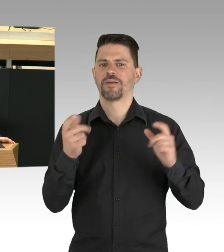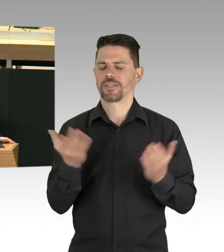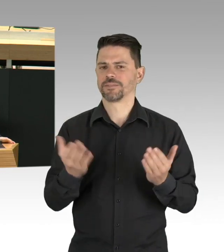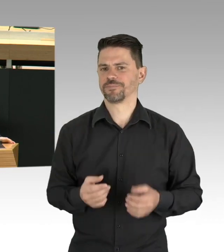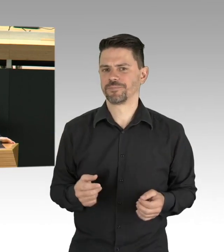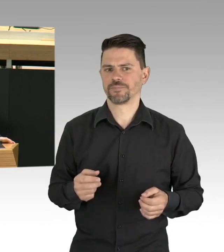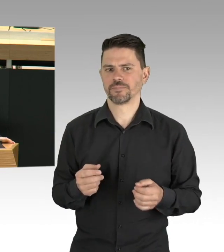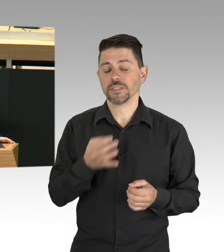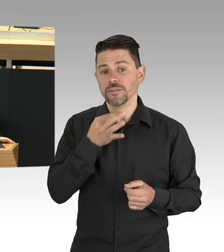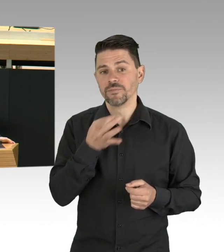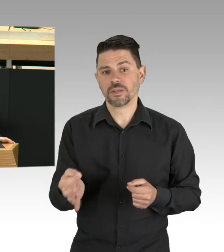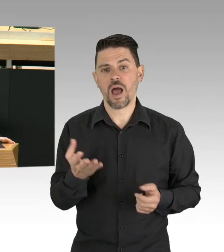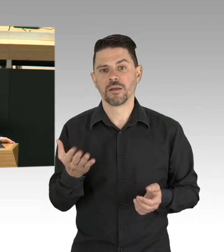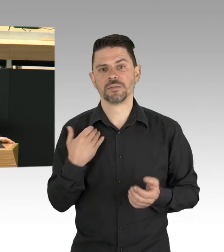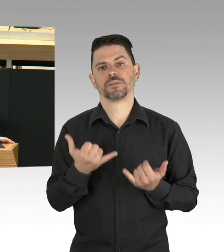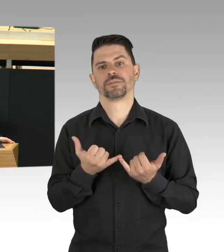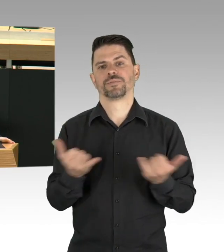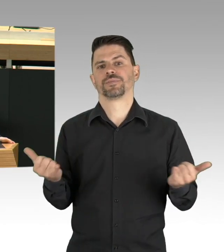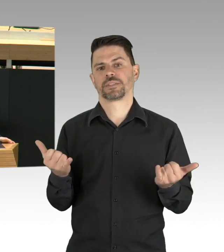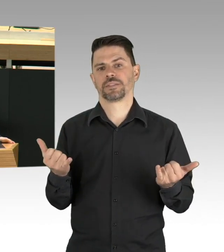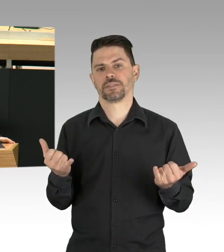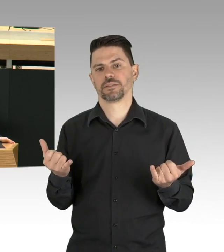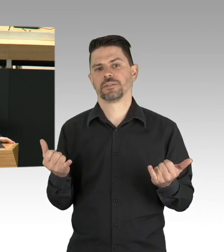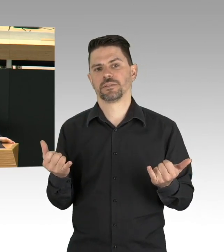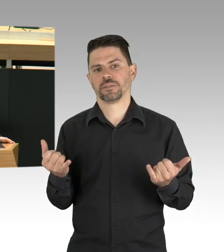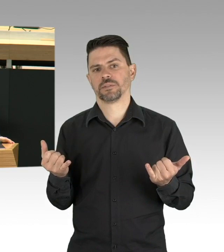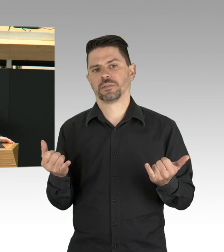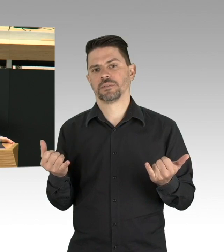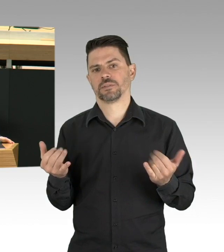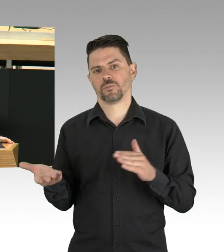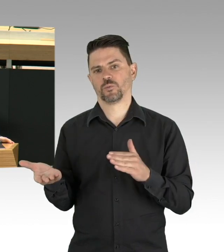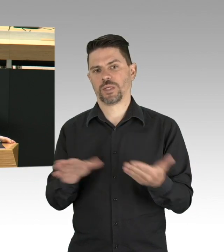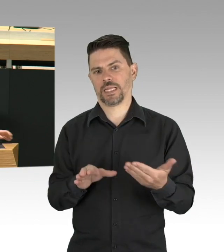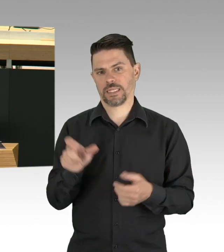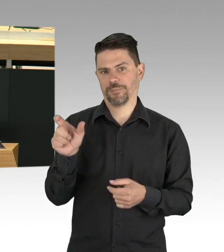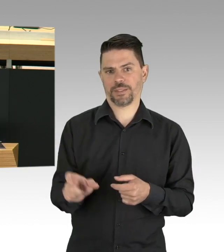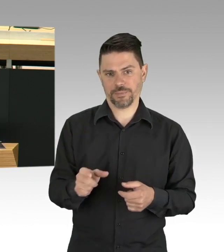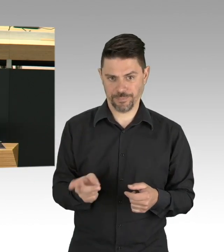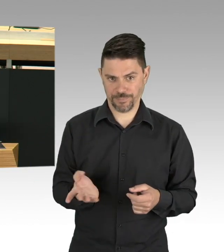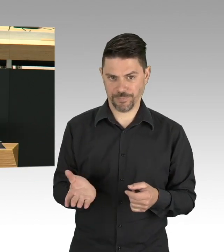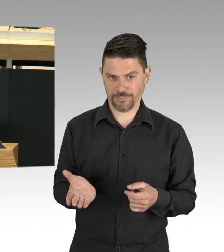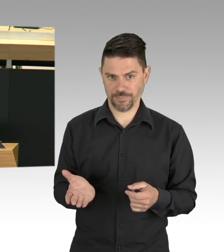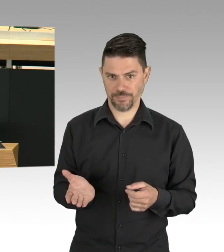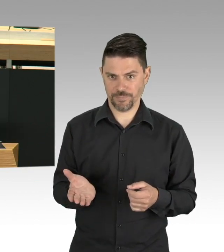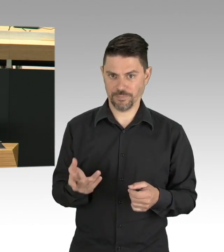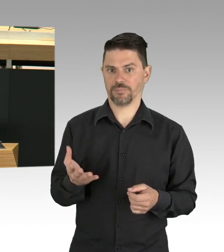in Ruhe und übrigens nicht in einer Messehalle. Zwei Bilder kommen mir jetzt in den Kopf,